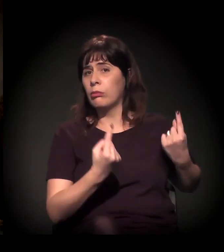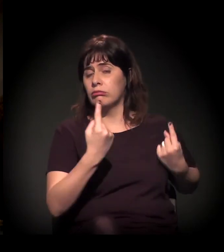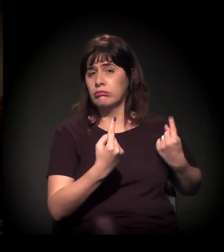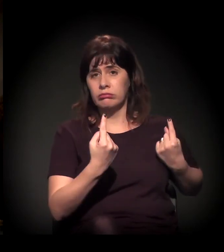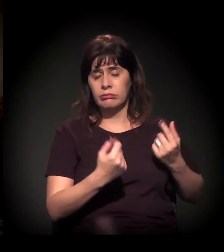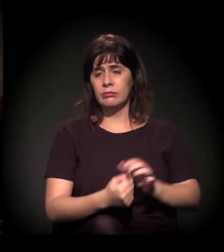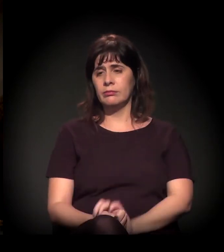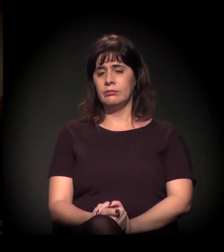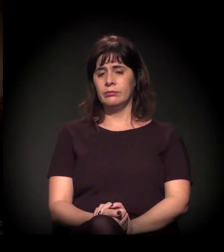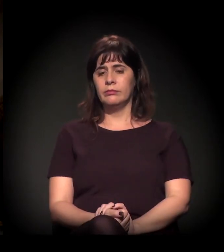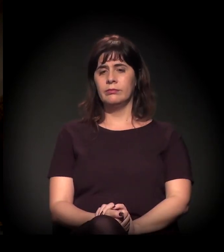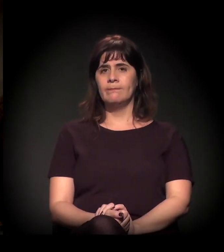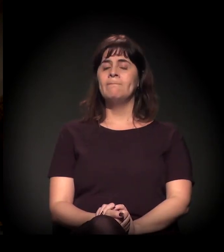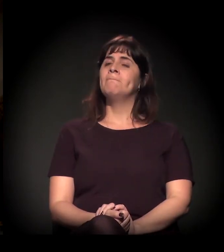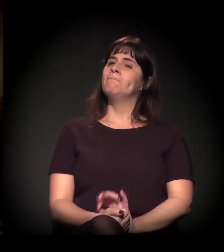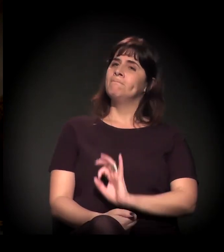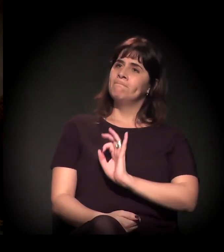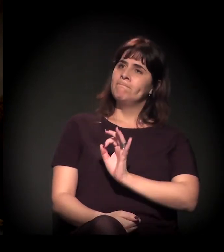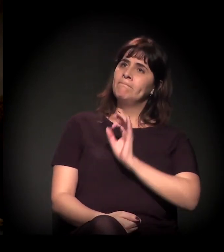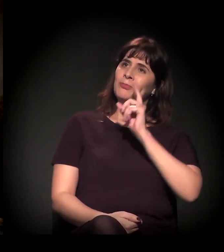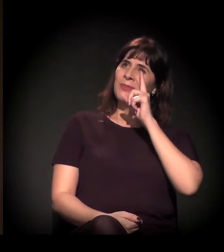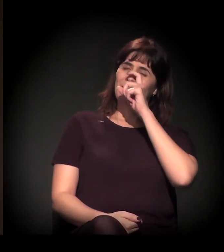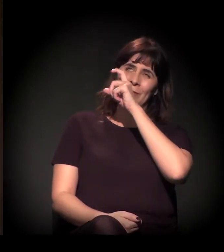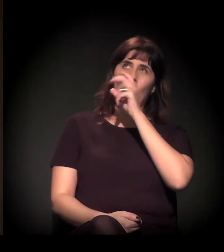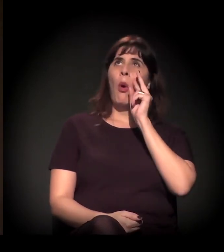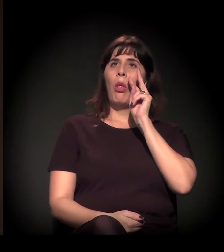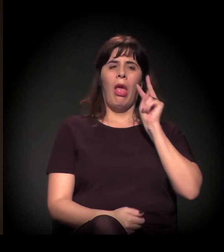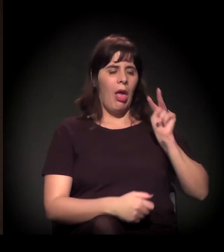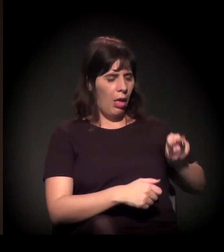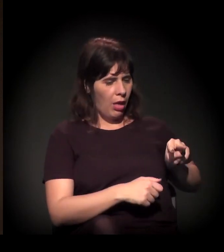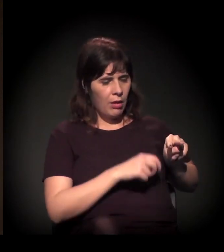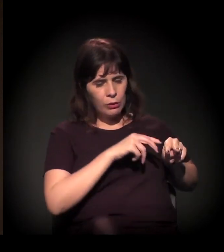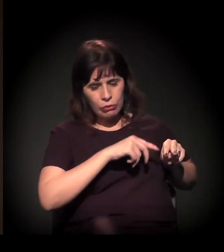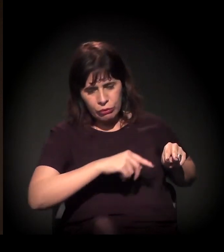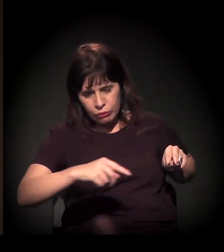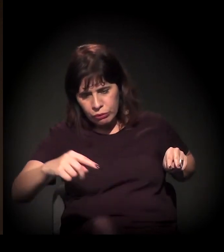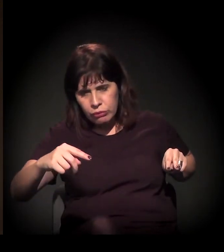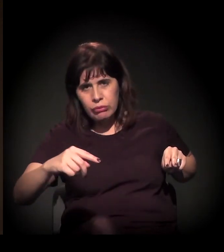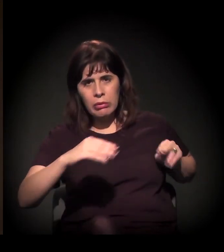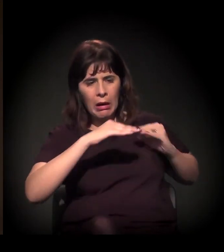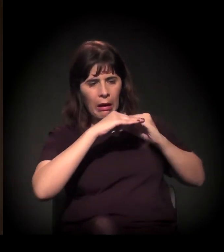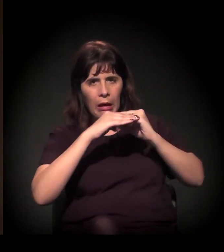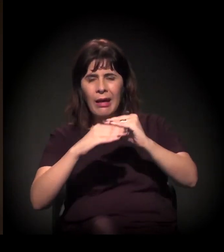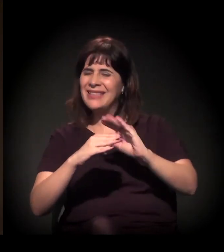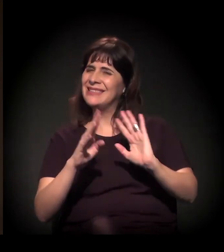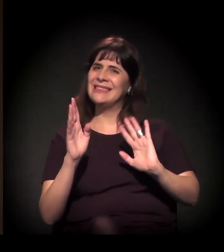Bom, é difícil fazer uma análise linear dessa questão. Primeira coisa é isso.